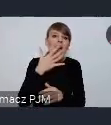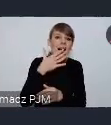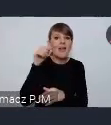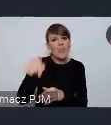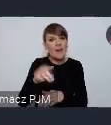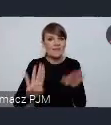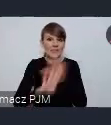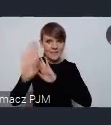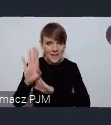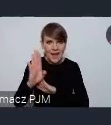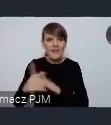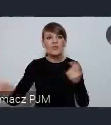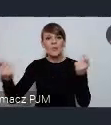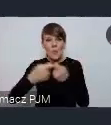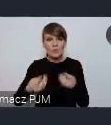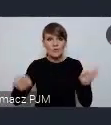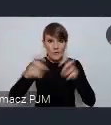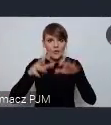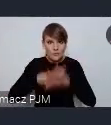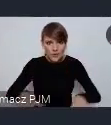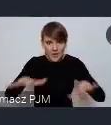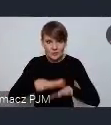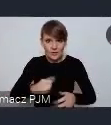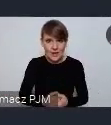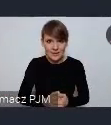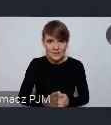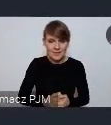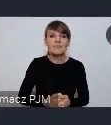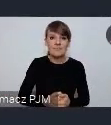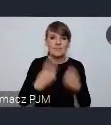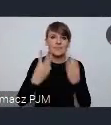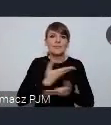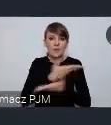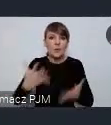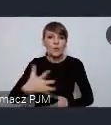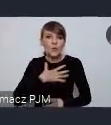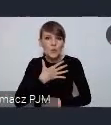i wspólnie z nami stworzyć taką przestrzeń. Tak byście czuli się Państwo tak naprawdę współgospodarzami,